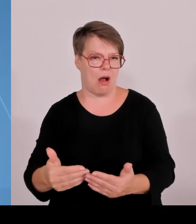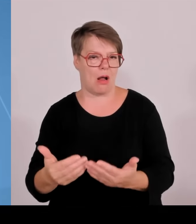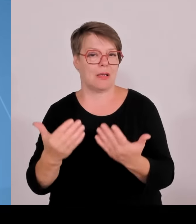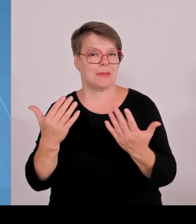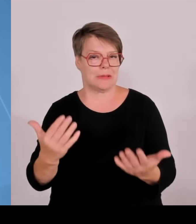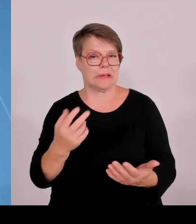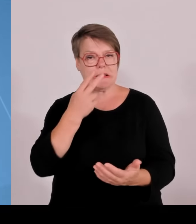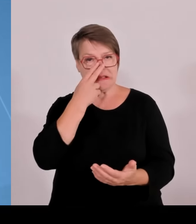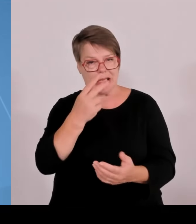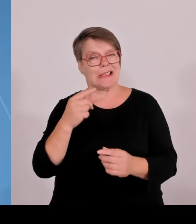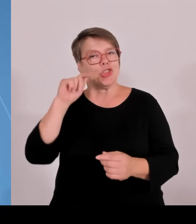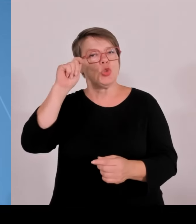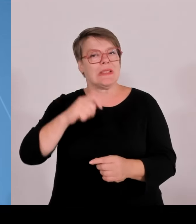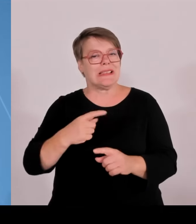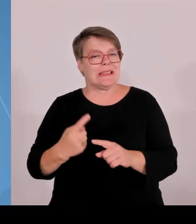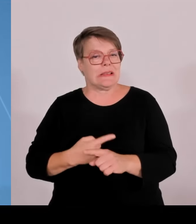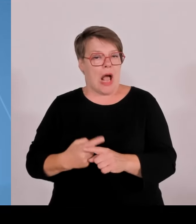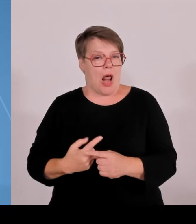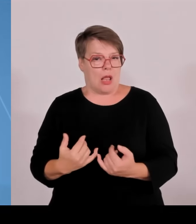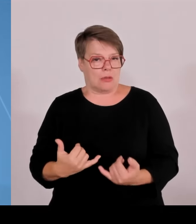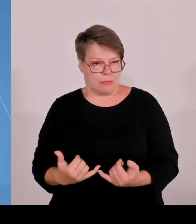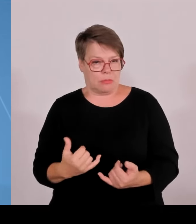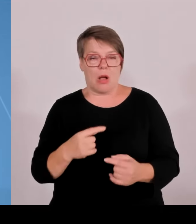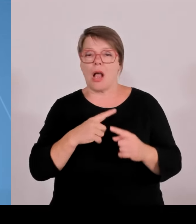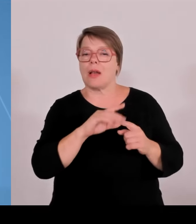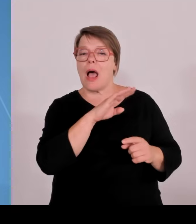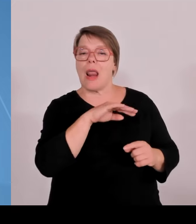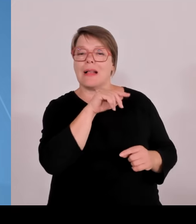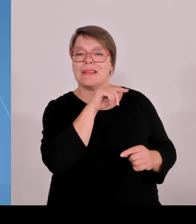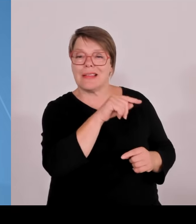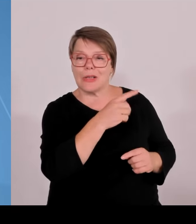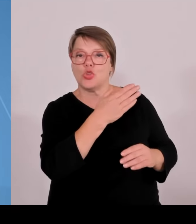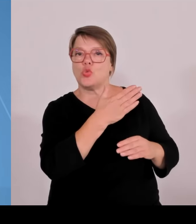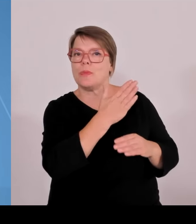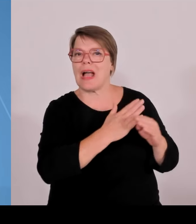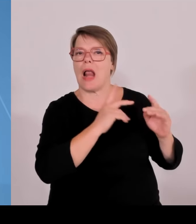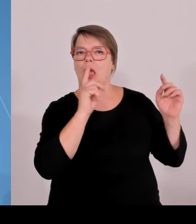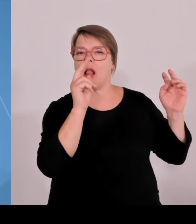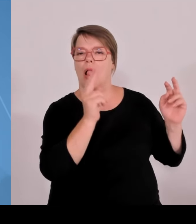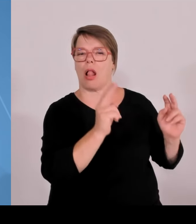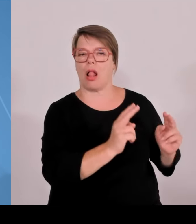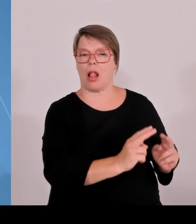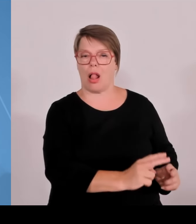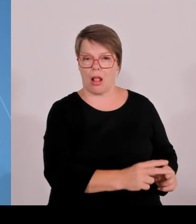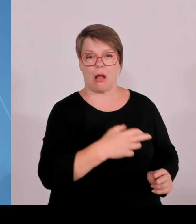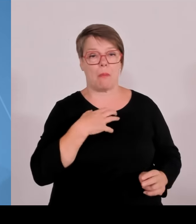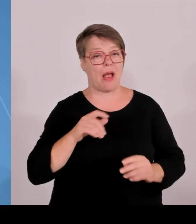den Boden fruchtbar gemacht für eine gute Entwicklung. Zweite Botschaft heute, wir haben Bayerns Hochschulen für Angewandte